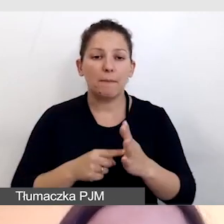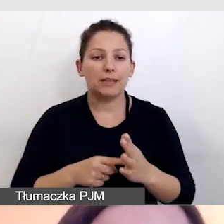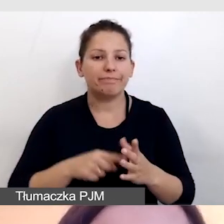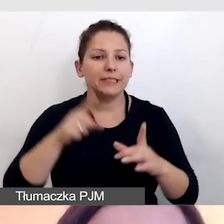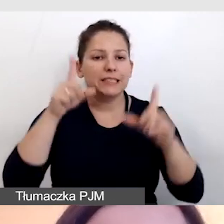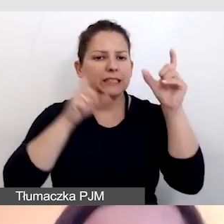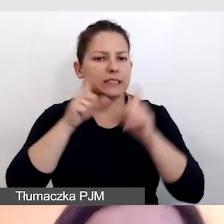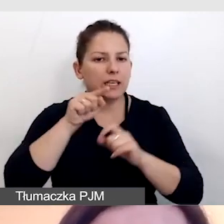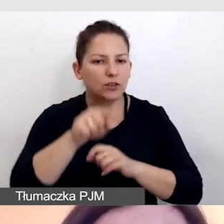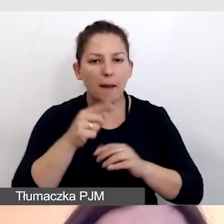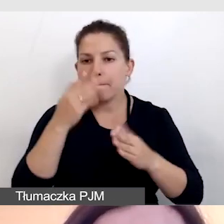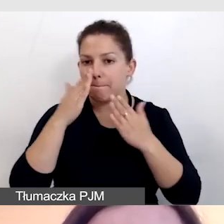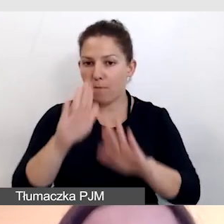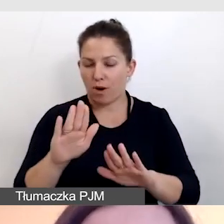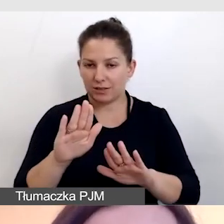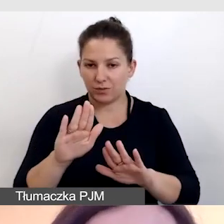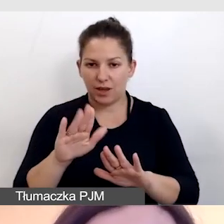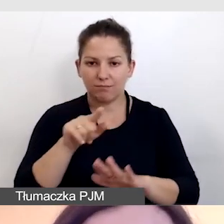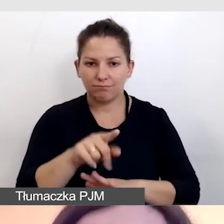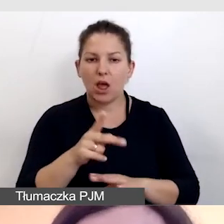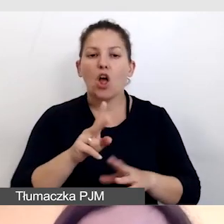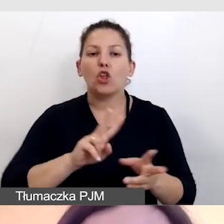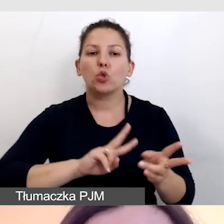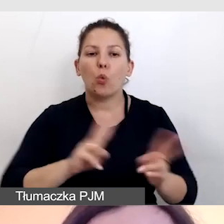które prezentuje nam tłumacza języka migowego